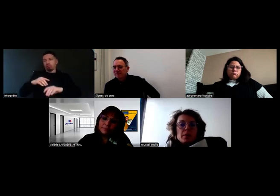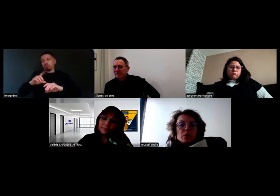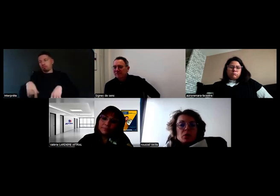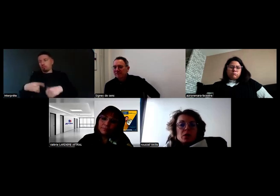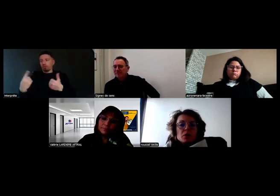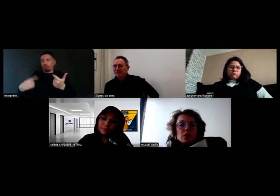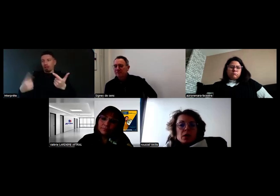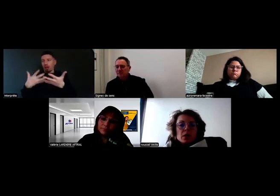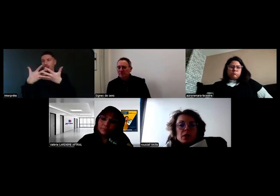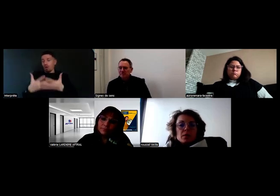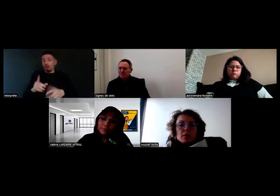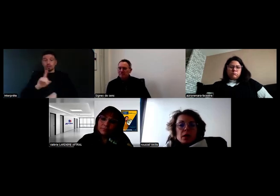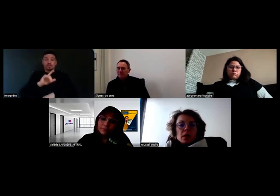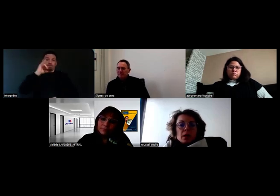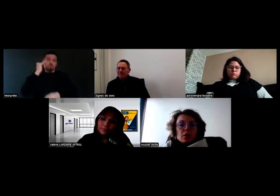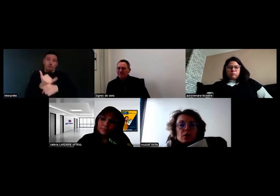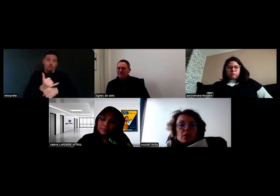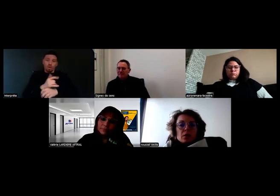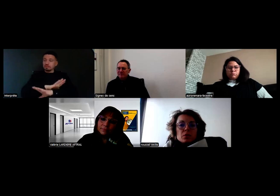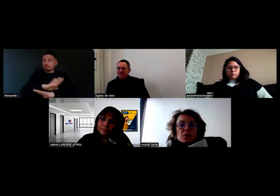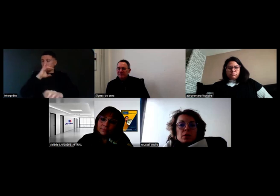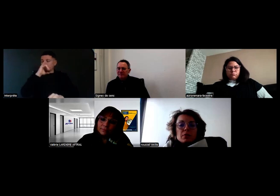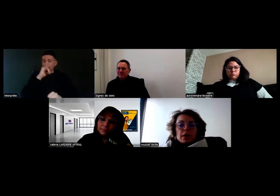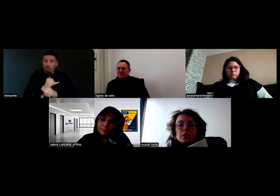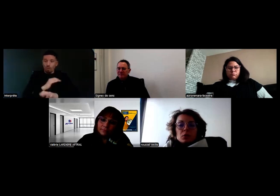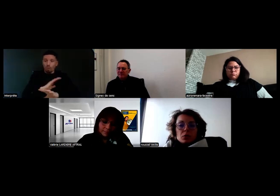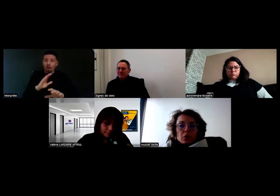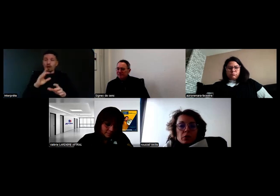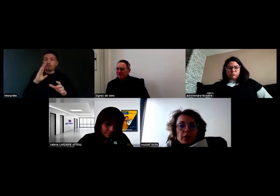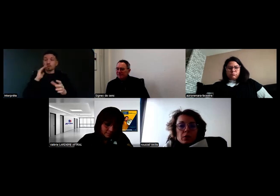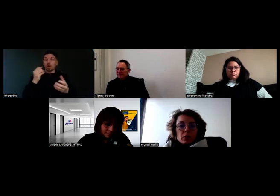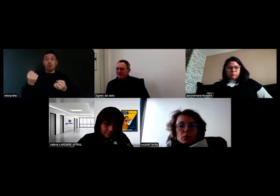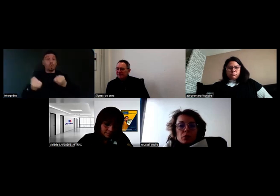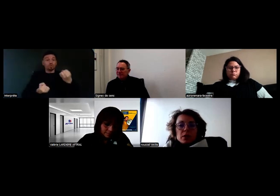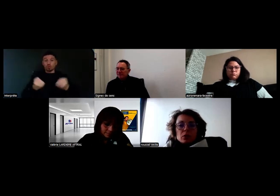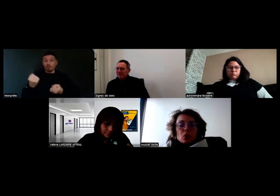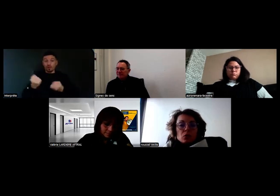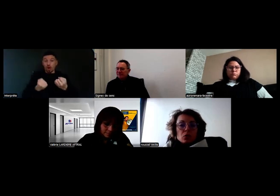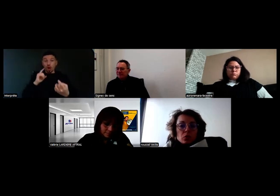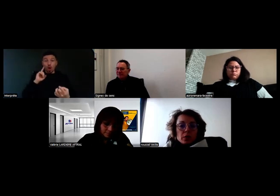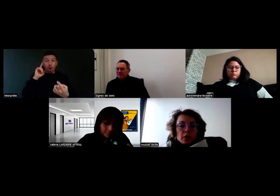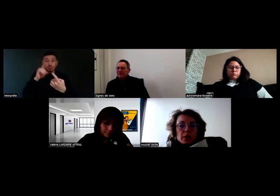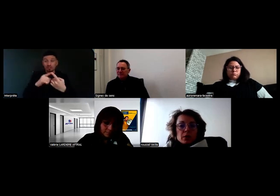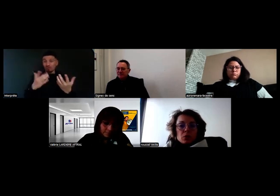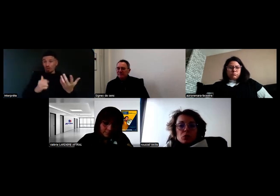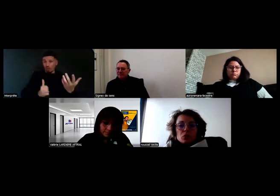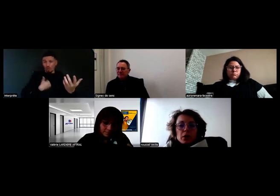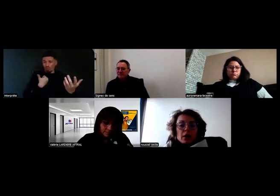Parce que les conducteurs, leur but, c'est d'être autonome et de partir en tournée.